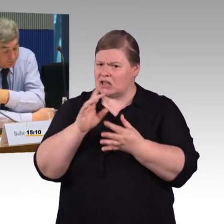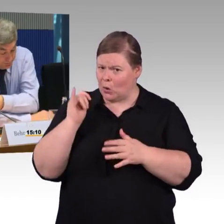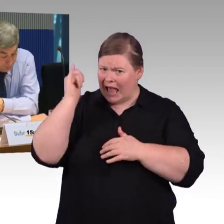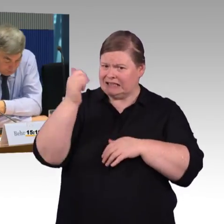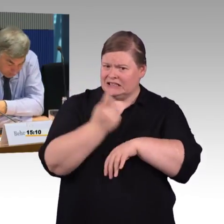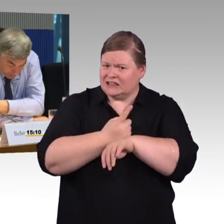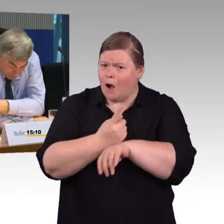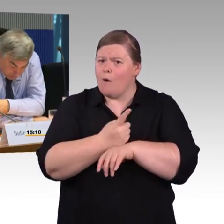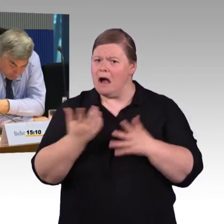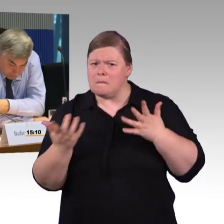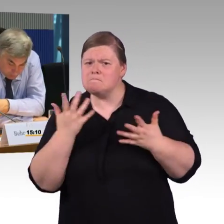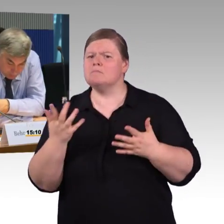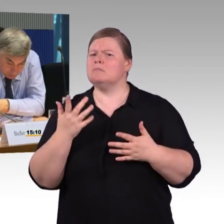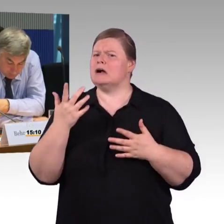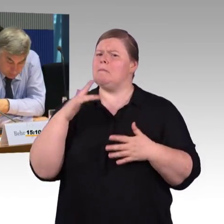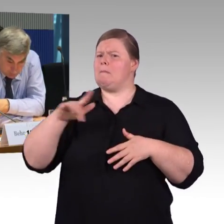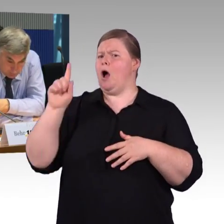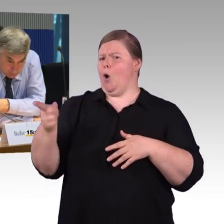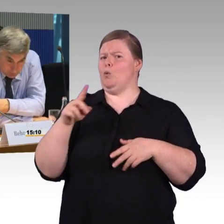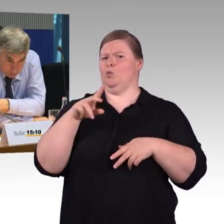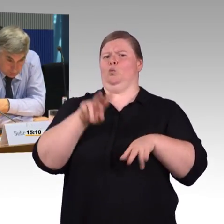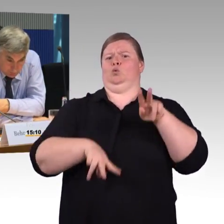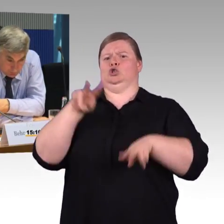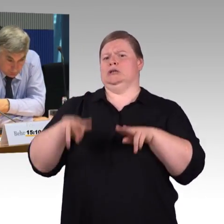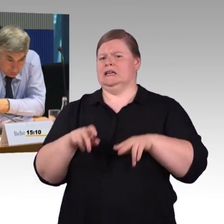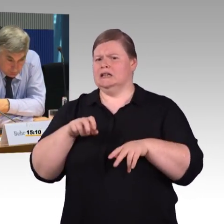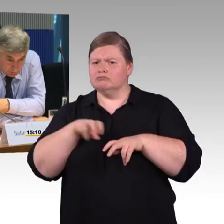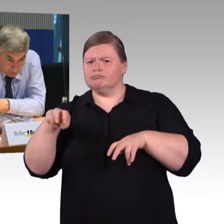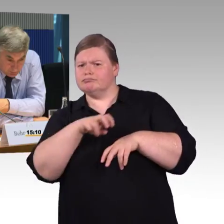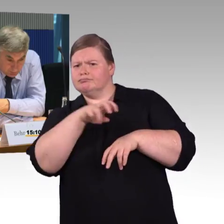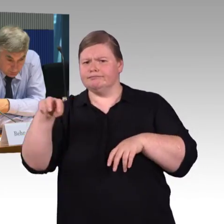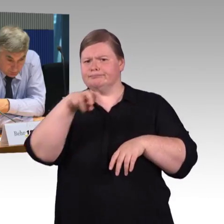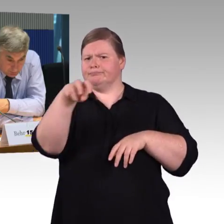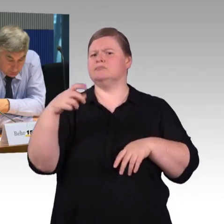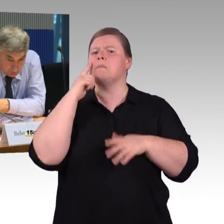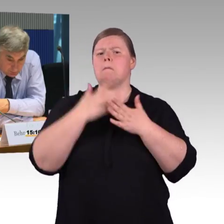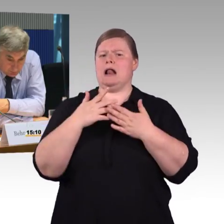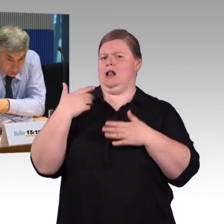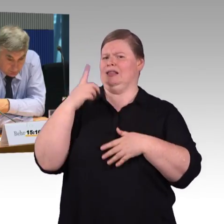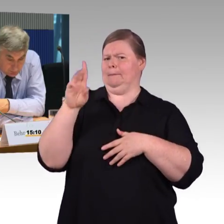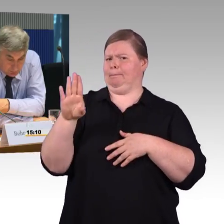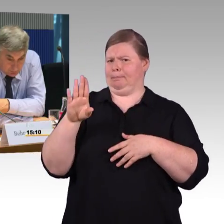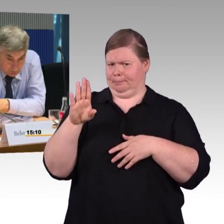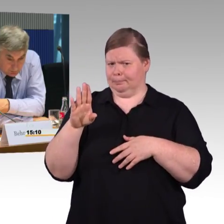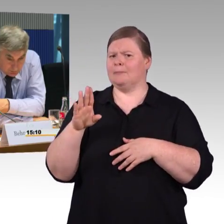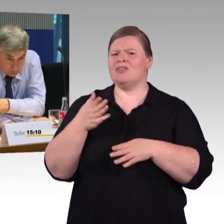Ich wollte wissen, im Fernverkehrsbereich, wie viele Rollstuhlplätze vorhanden sind